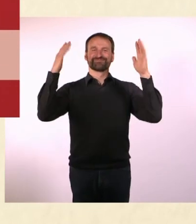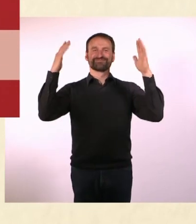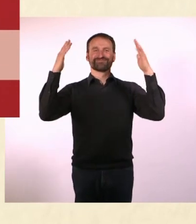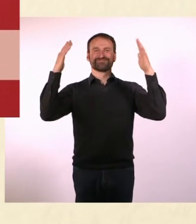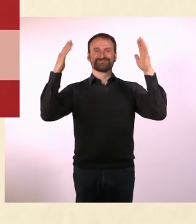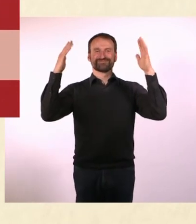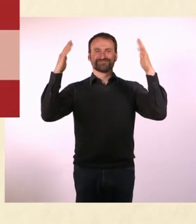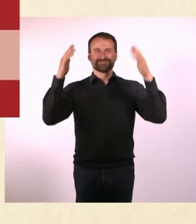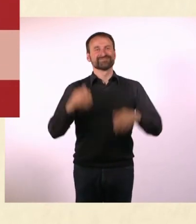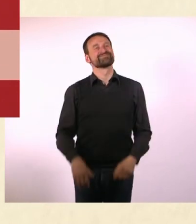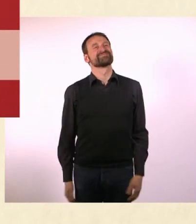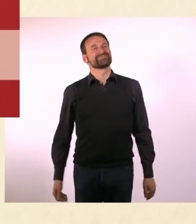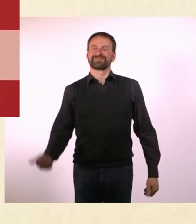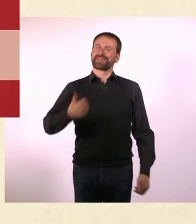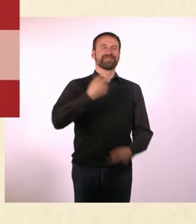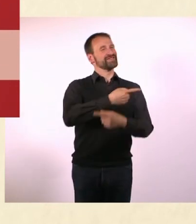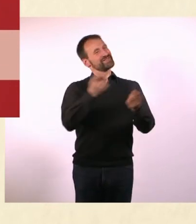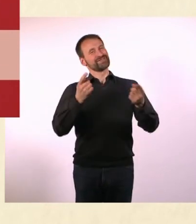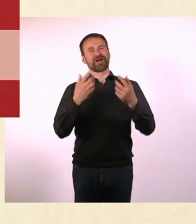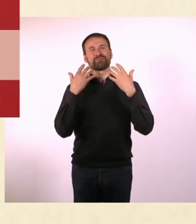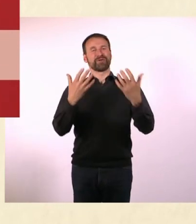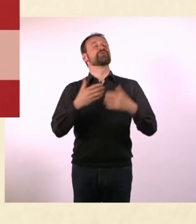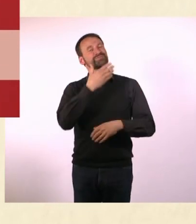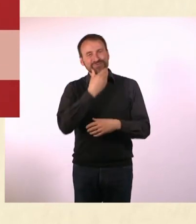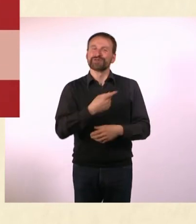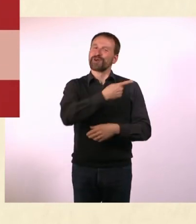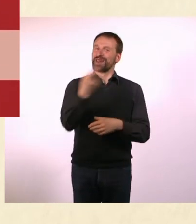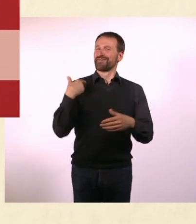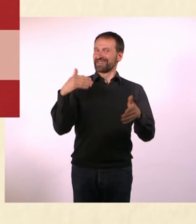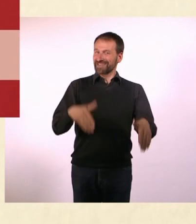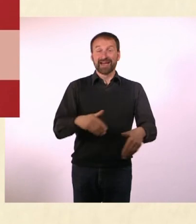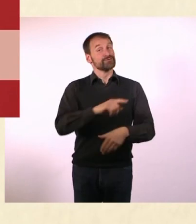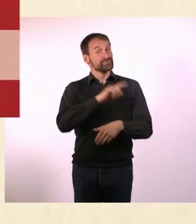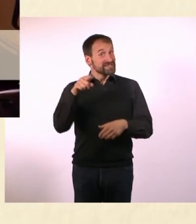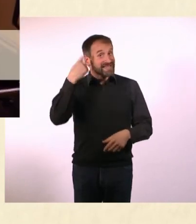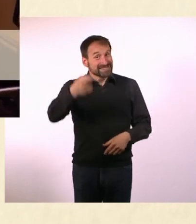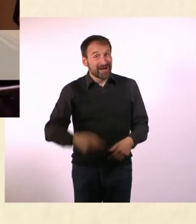Vielen Dank an Sie liebes Publikum. Schön, dass wieder alle da waren. Und bis zum nächsten Mal. Tschüss!